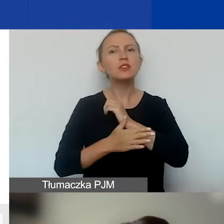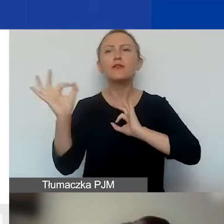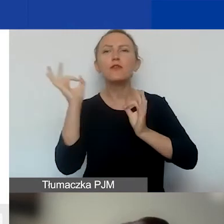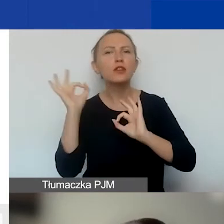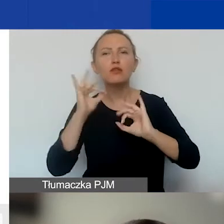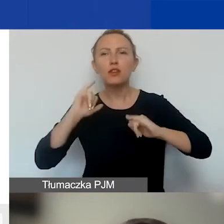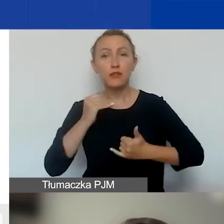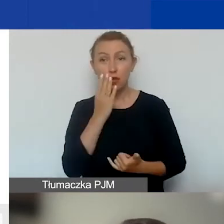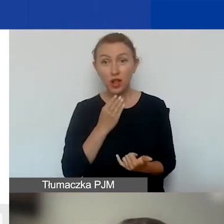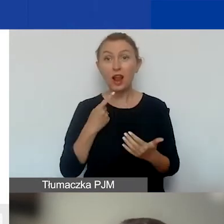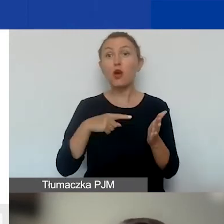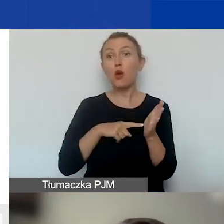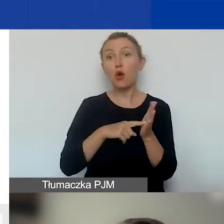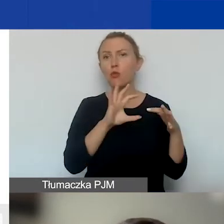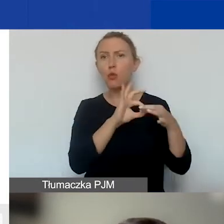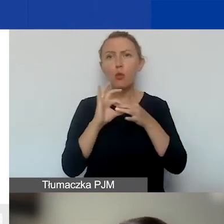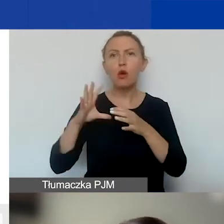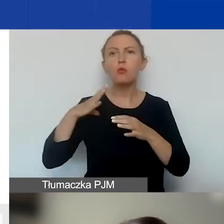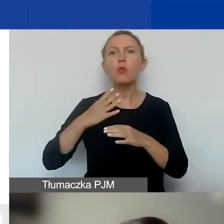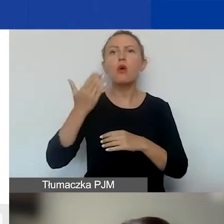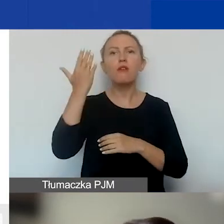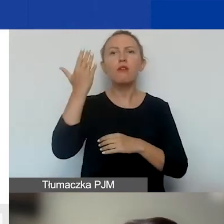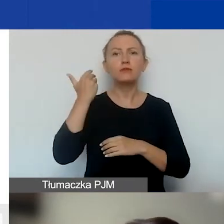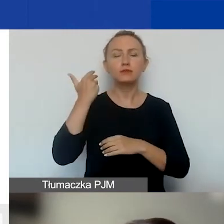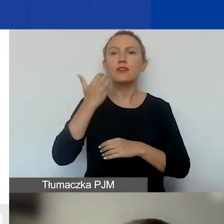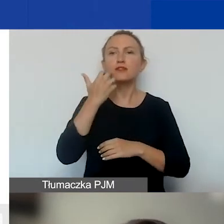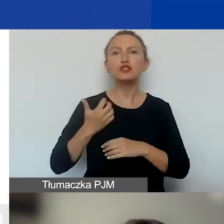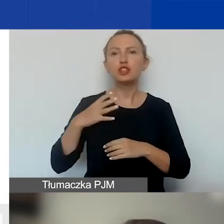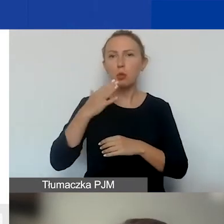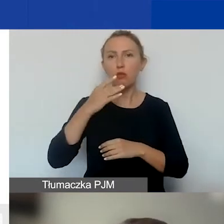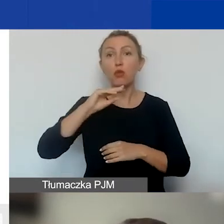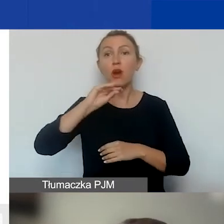Ale nawiązując do tego, co mówiła Ewa, wszystko, co powiem,